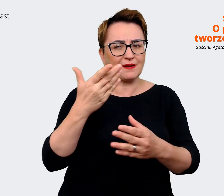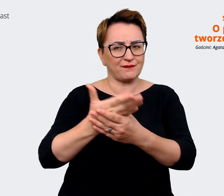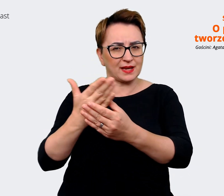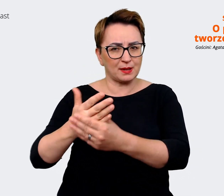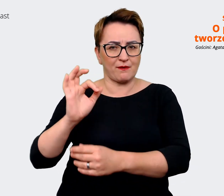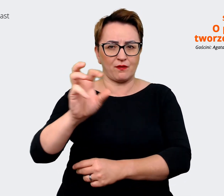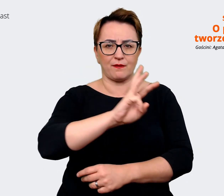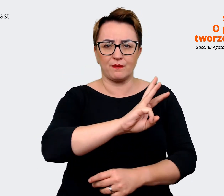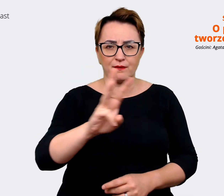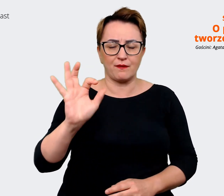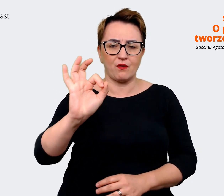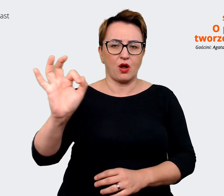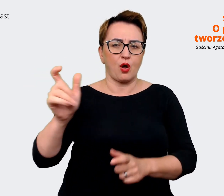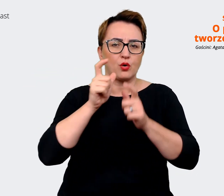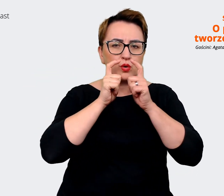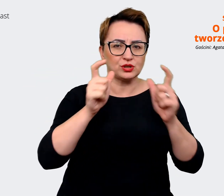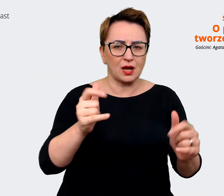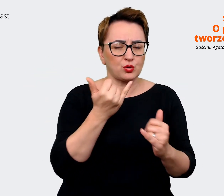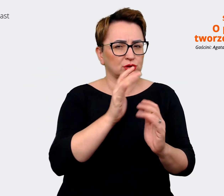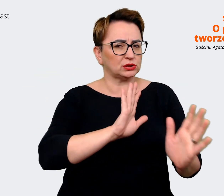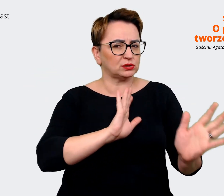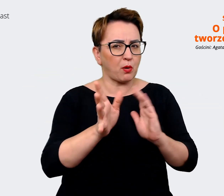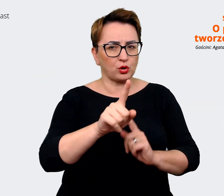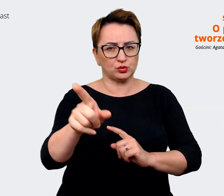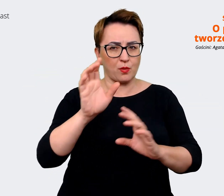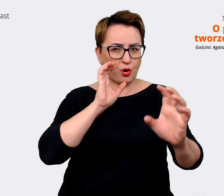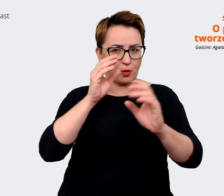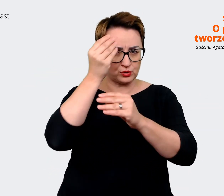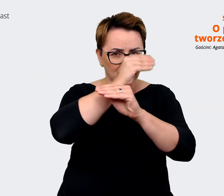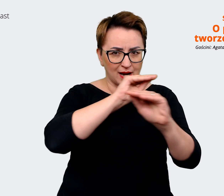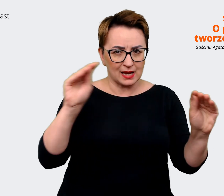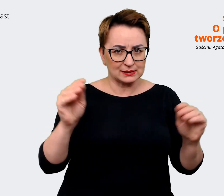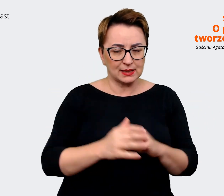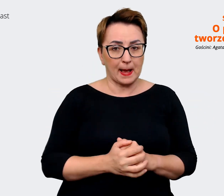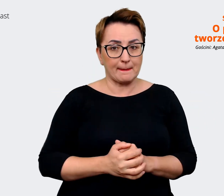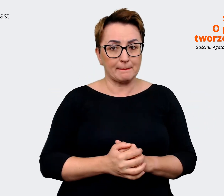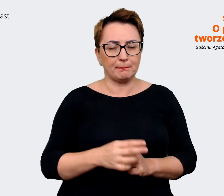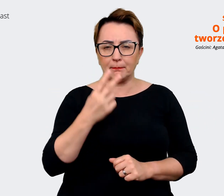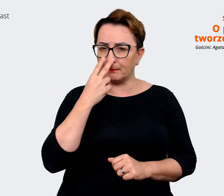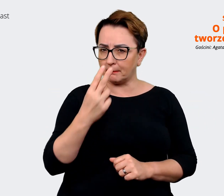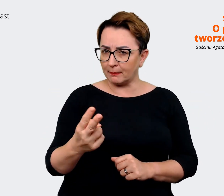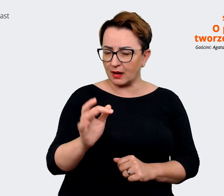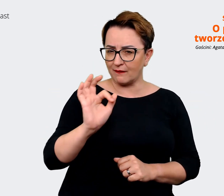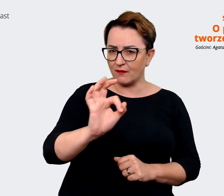w jaki się komunikują i zobaczyć, jaka jest ich oferta, jaka jest ich obietnica. Oferta,